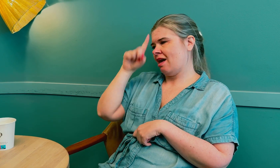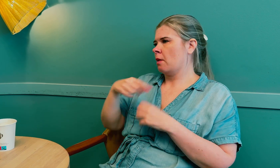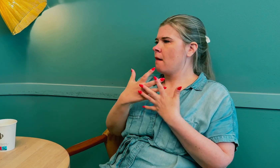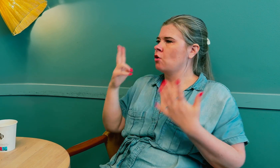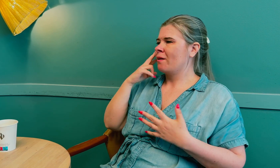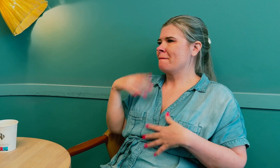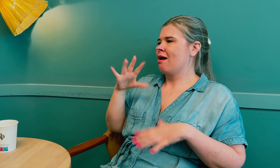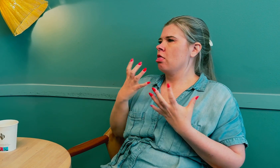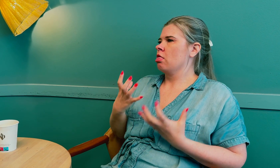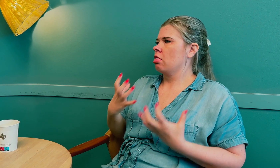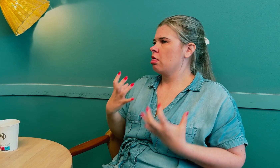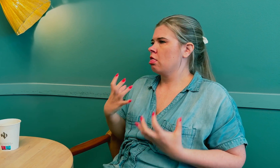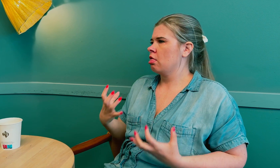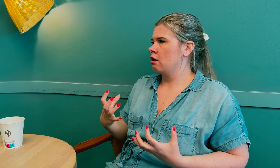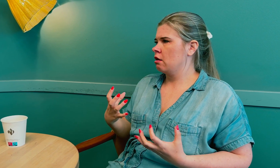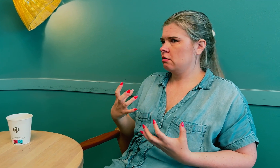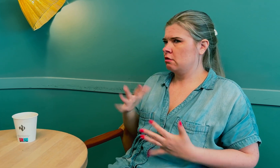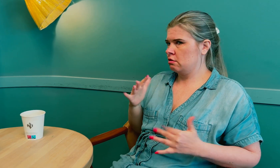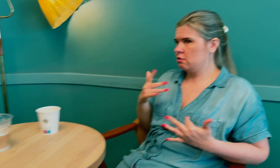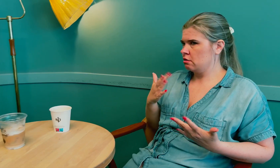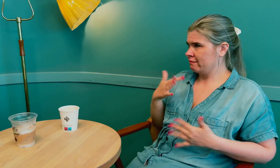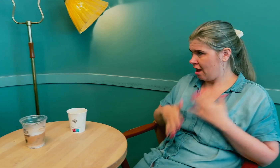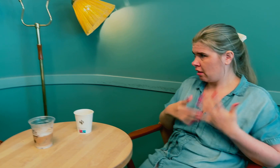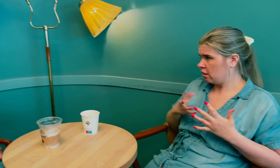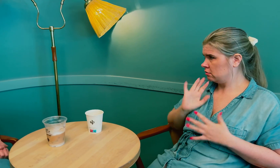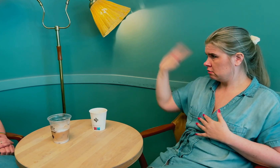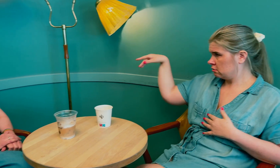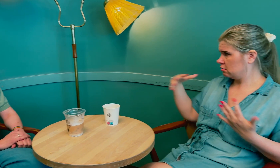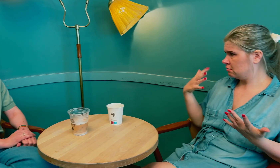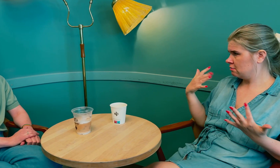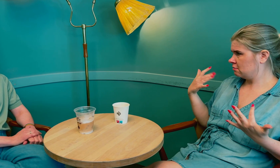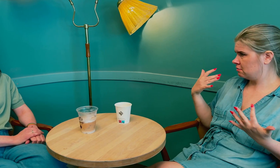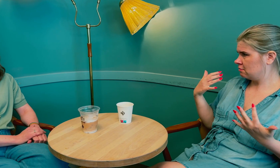Jeg vet at mange døve blir usikre om de er ferdige eller ikke.